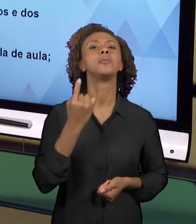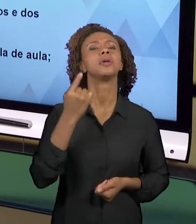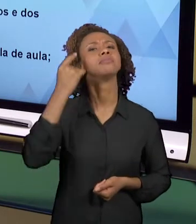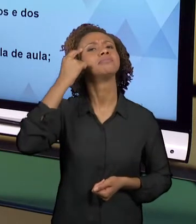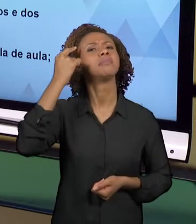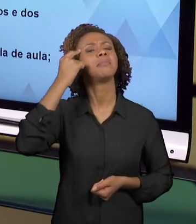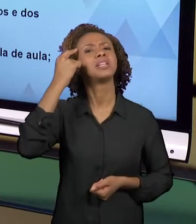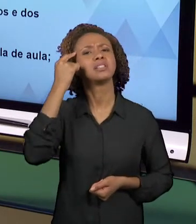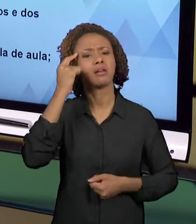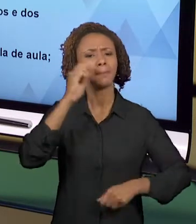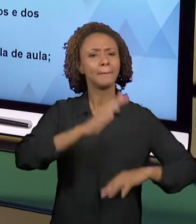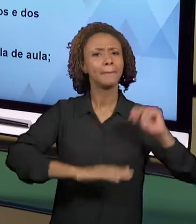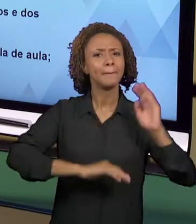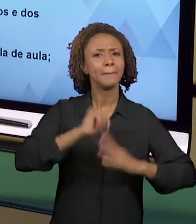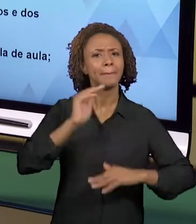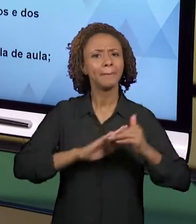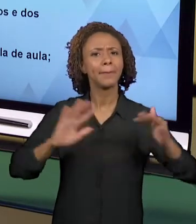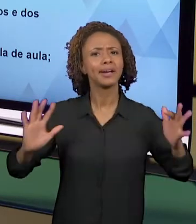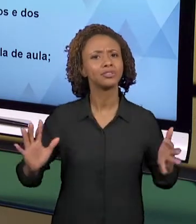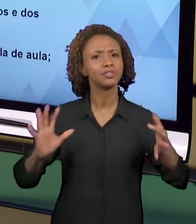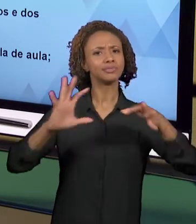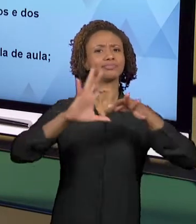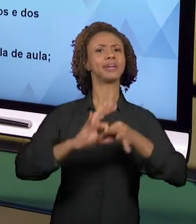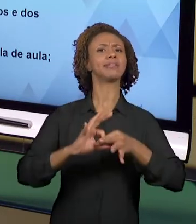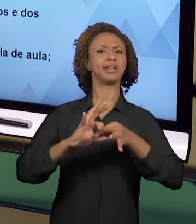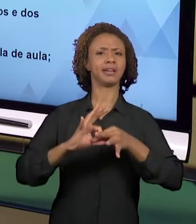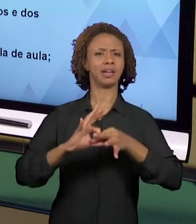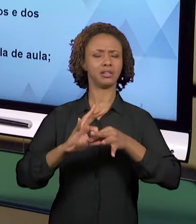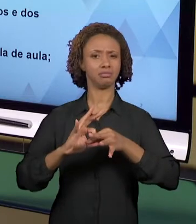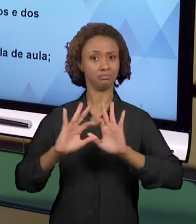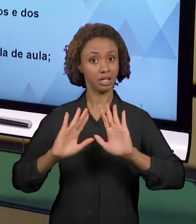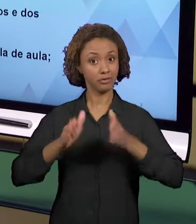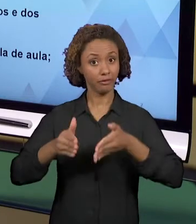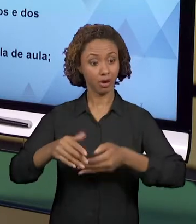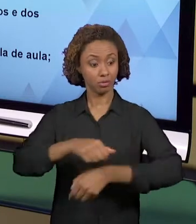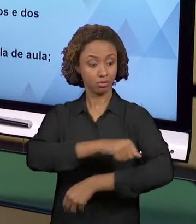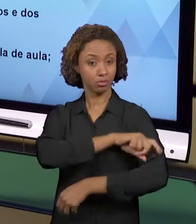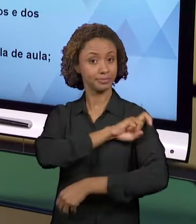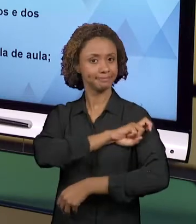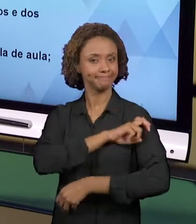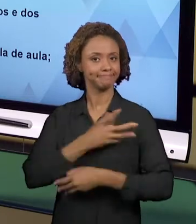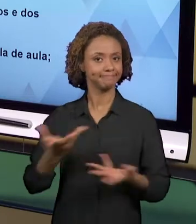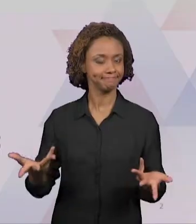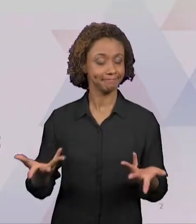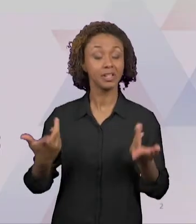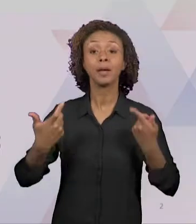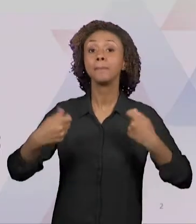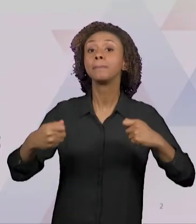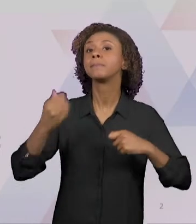INTEGRADAS NOS ANOS INICIAIS. NÓS TEMOS QUE ENTENDER QUE SÃO PROPOSTAS EDUCATIVAS BEM